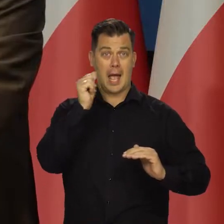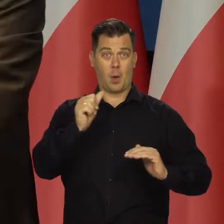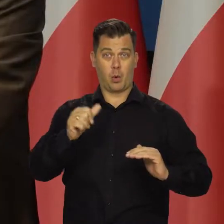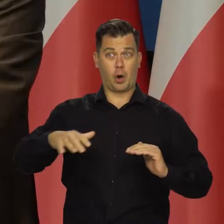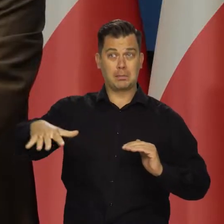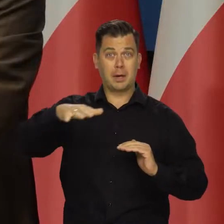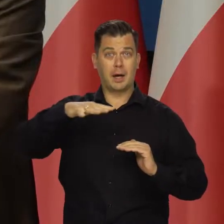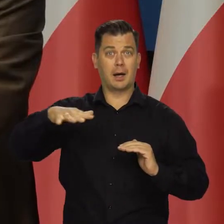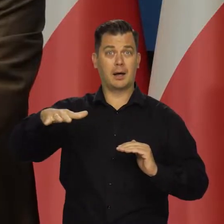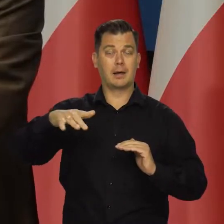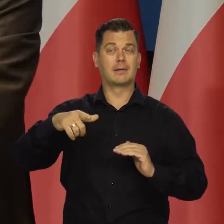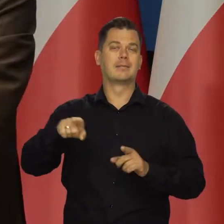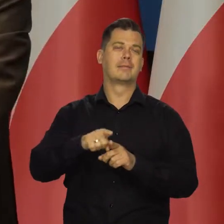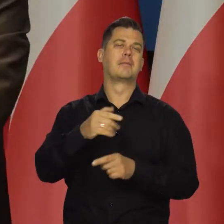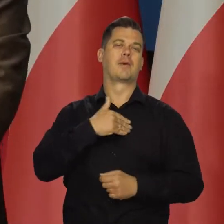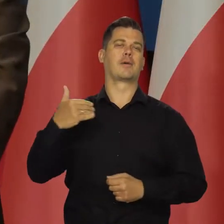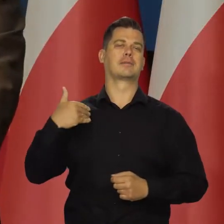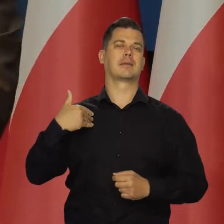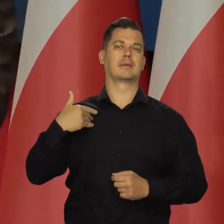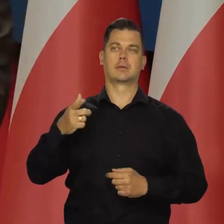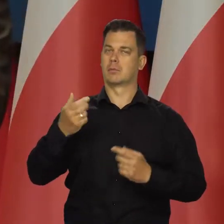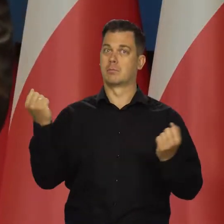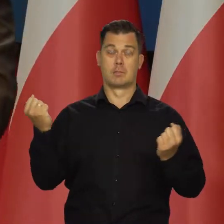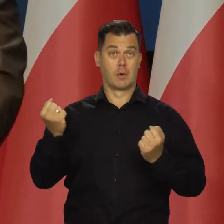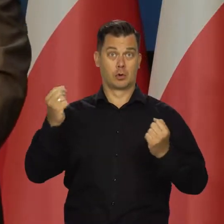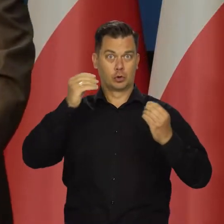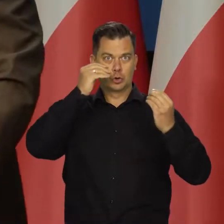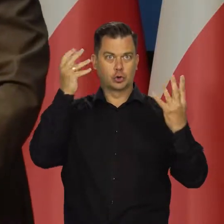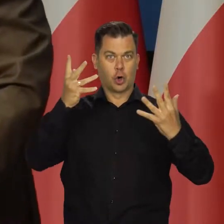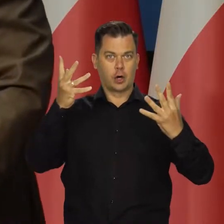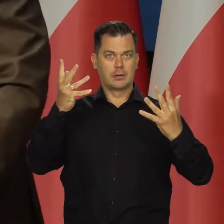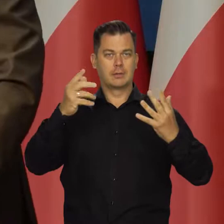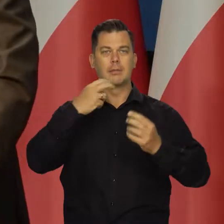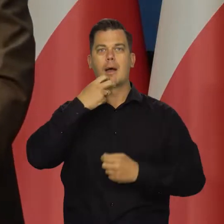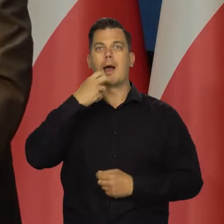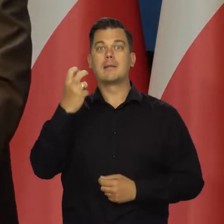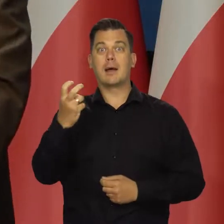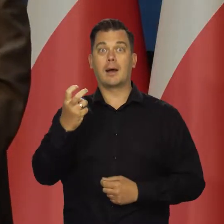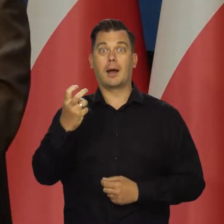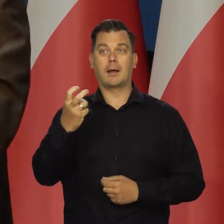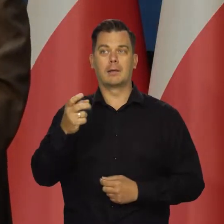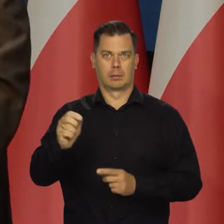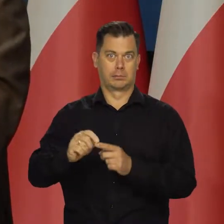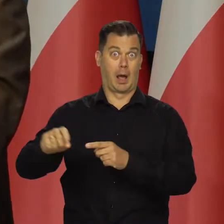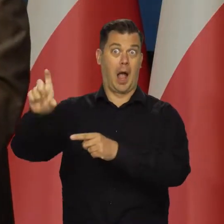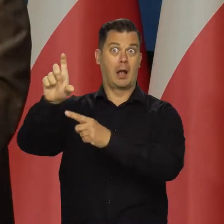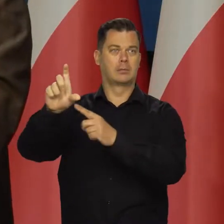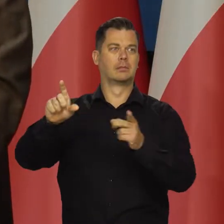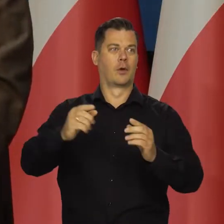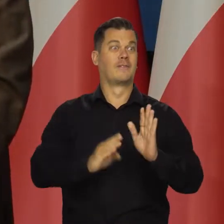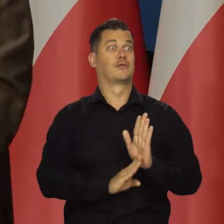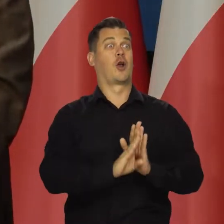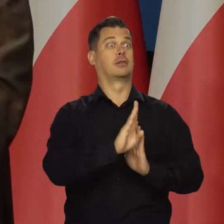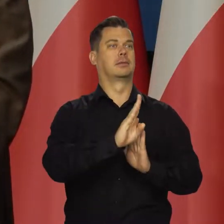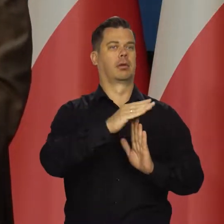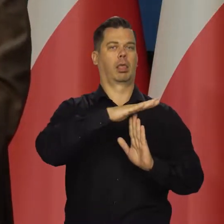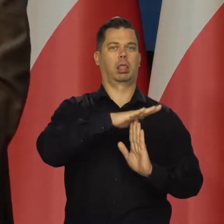a tym samym i w Polską uderzają silne szoki energetyczne, które tłumią wzrost gospodarczy. Bo przypomnę jeszcze raz.